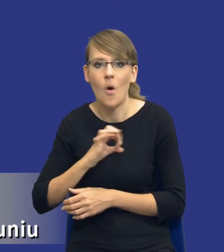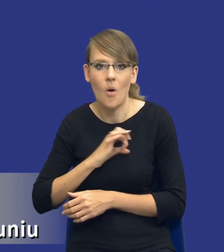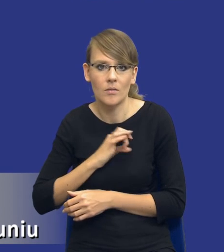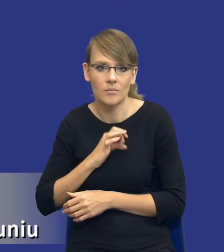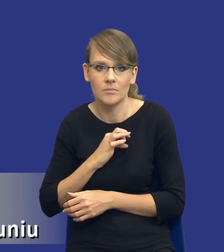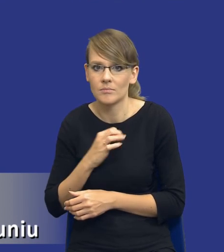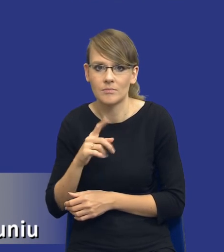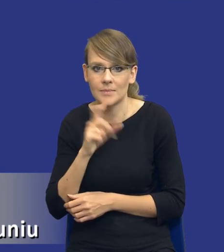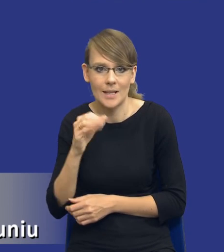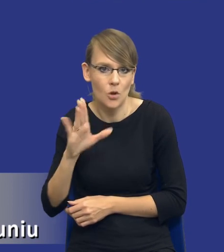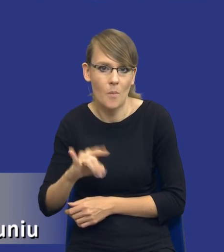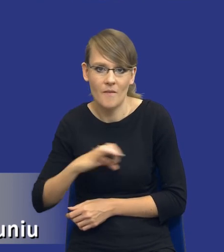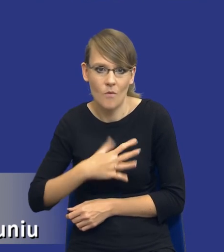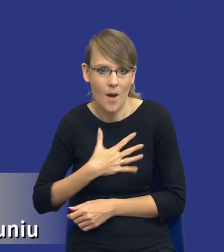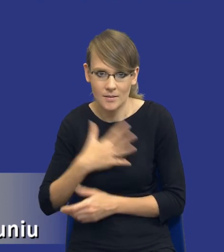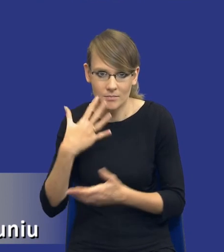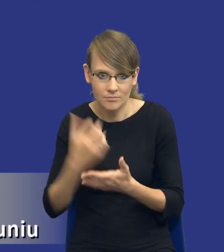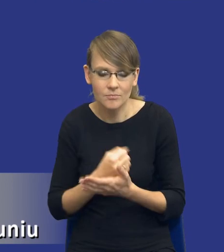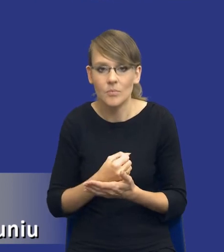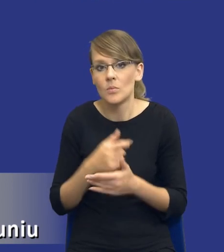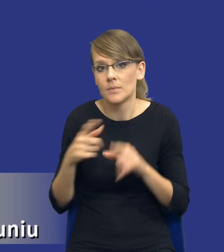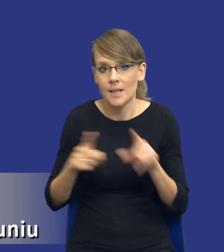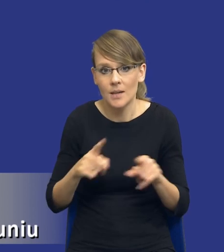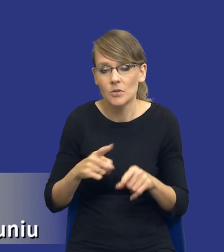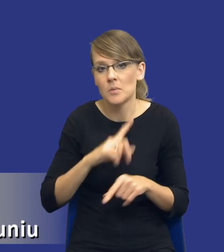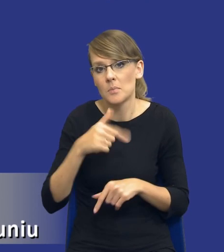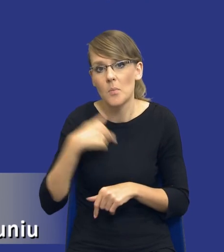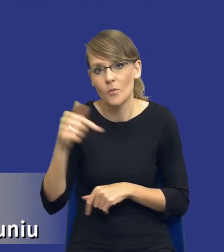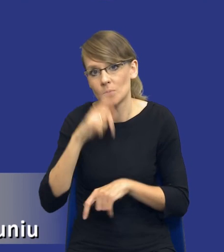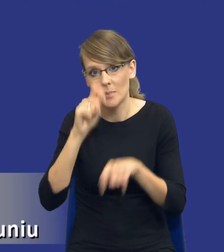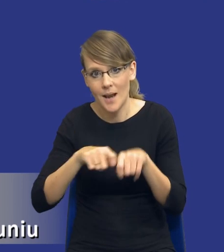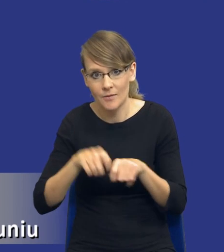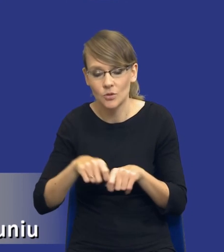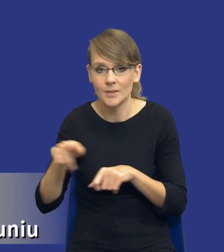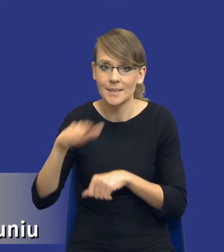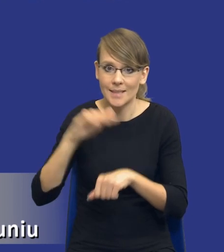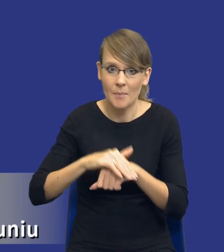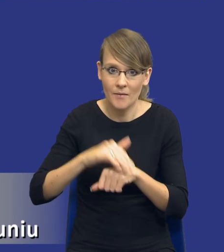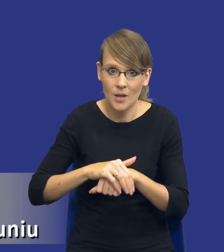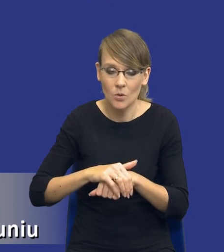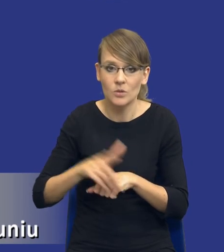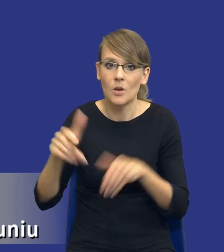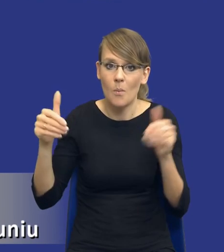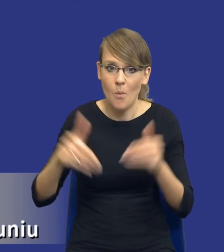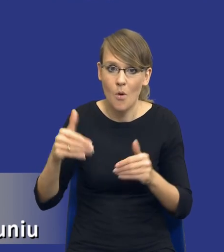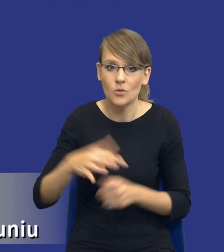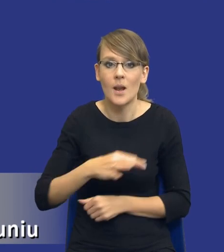oznaczać, że powinniśmy też sprawdzić, czy zamawiający może lepiej, w sposób bardziej